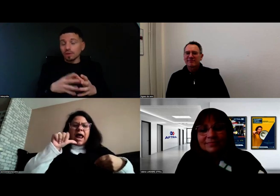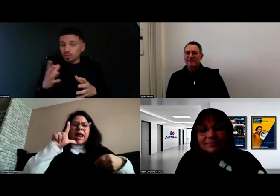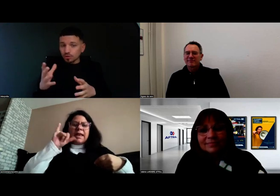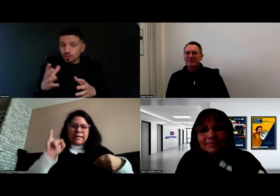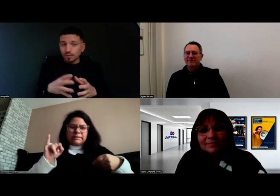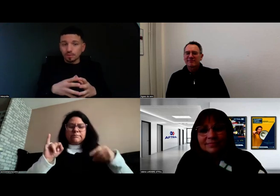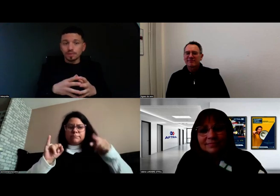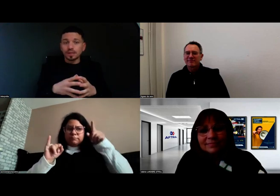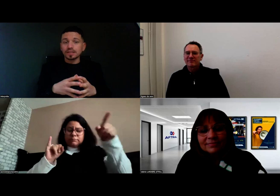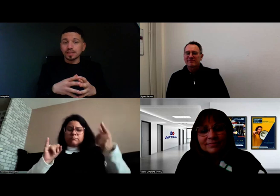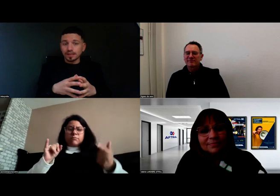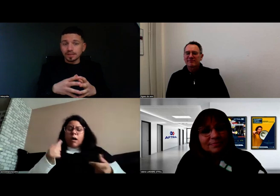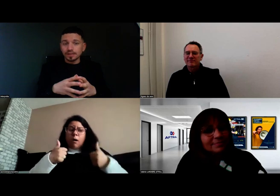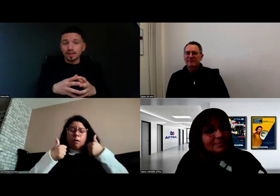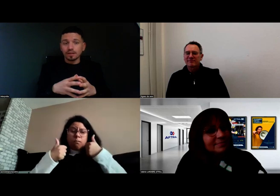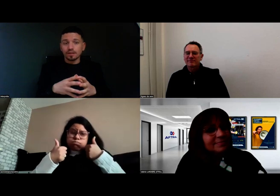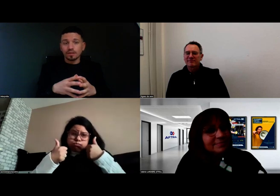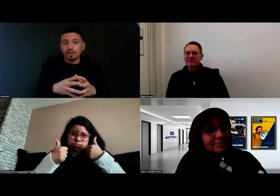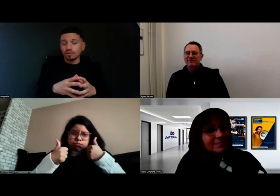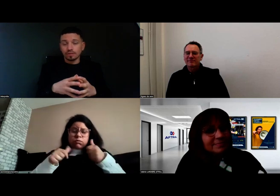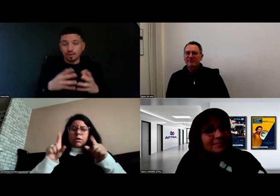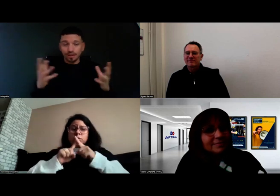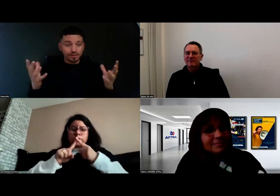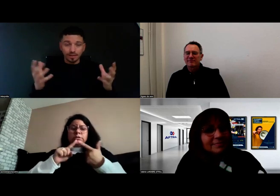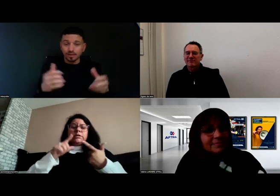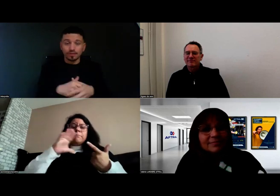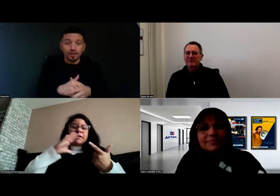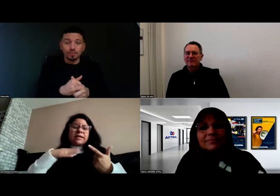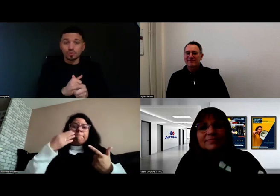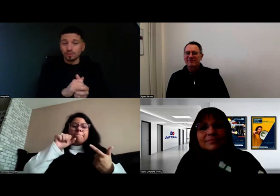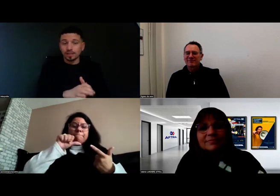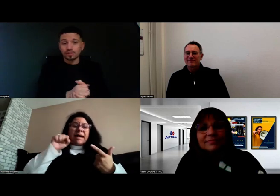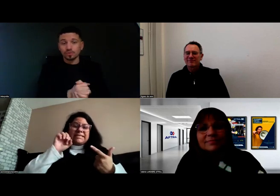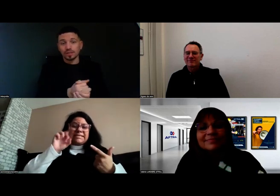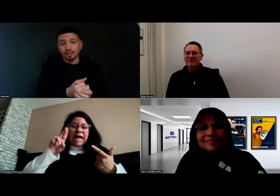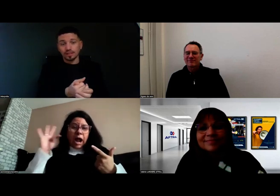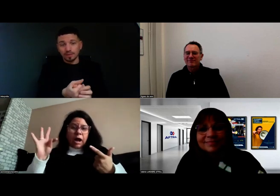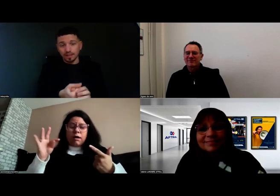même chose pour Mme la directrice, qui avait une communication adaptée,